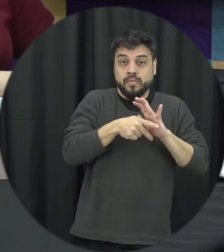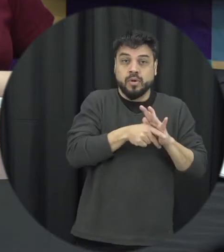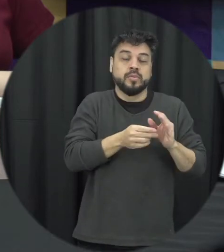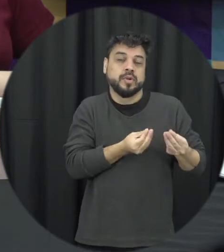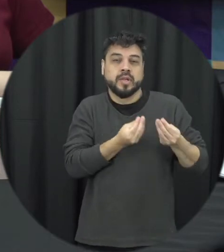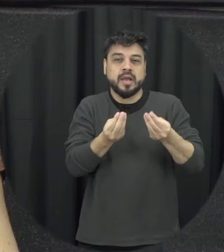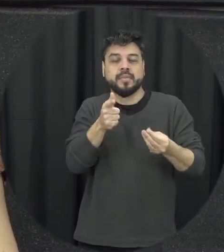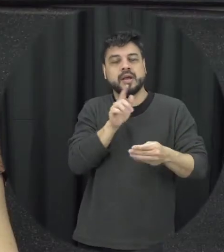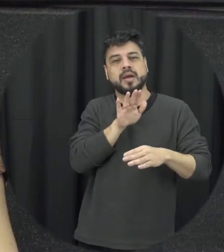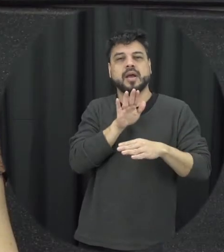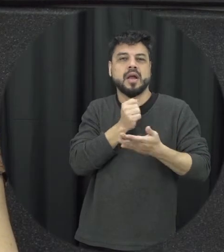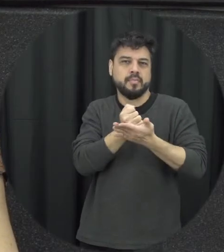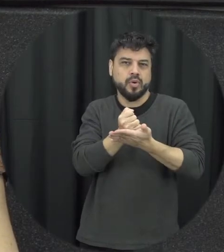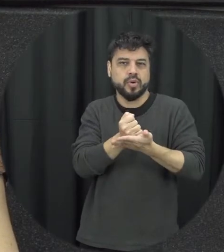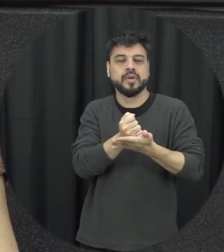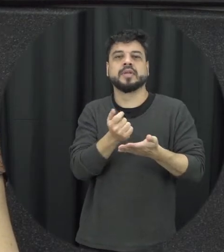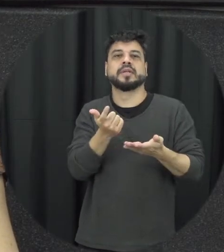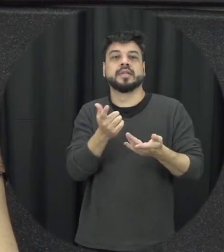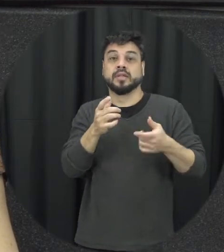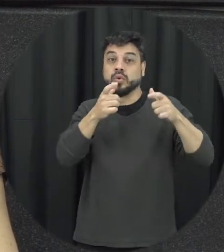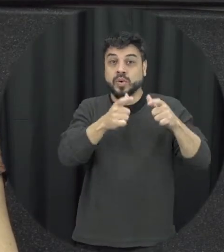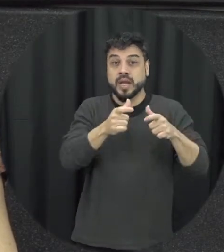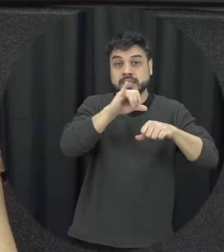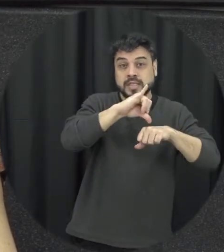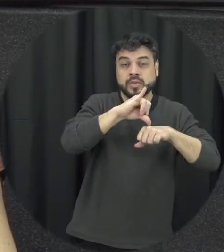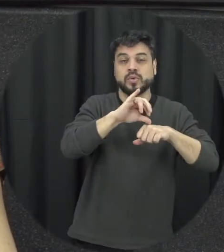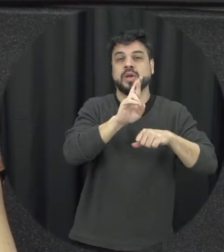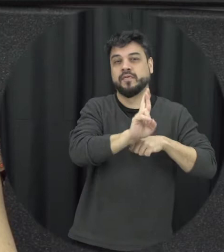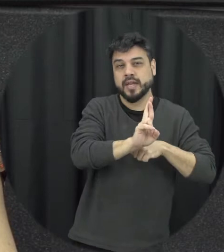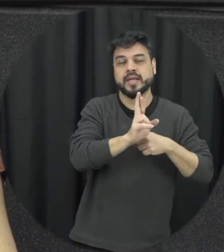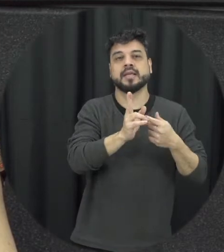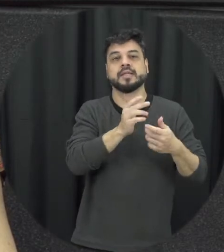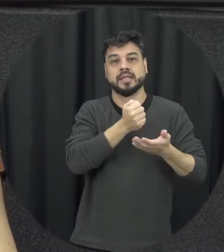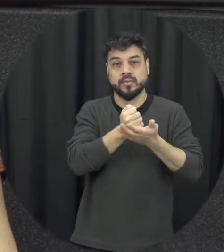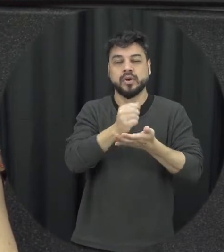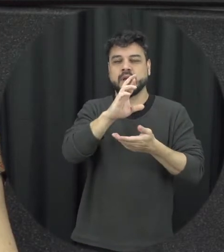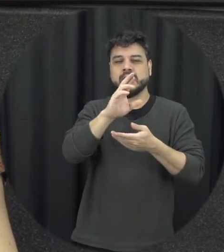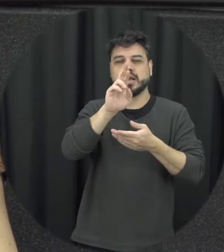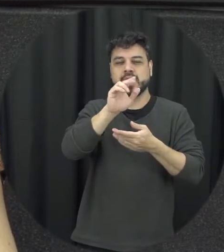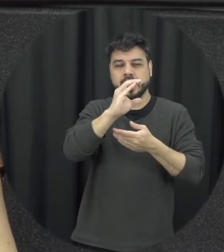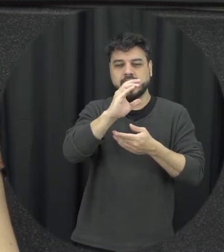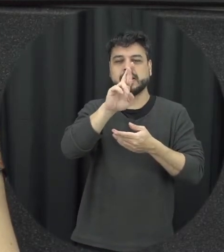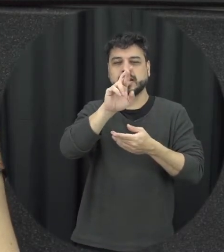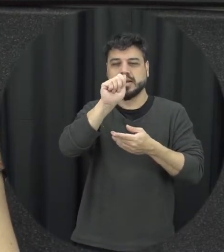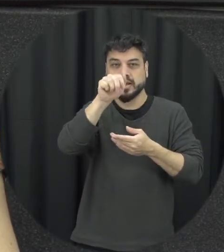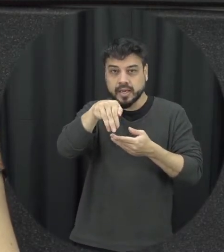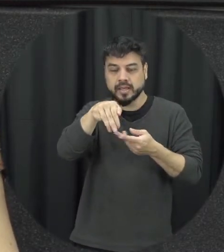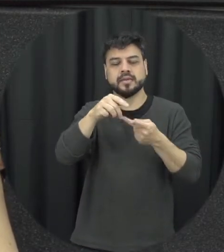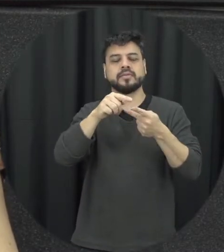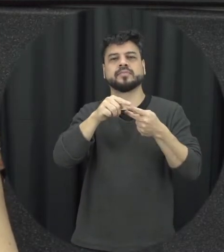seja o centro de referência que atende à mulher em situação de violência, ou seja, as casas de